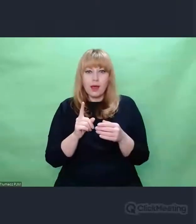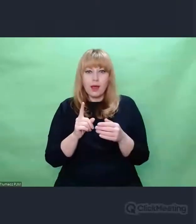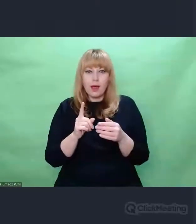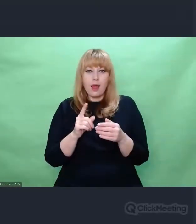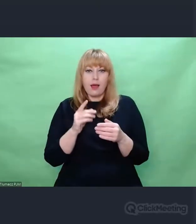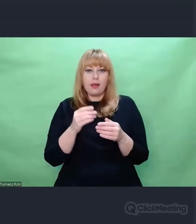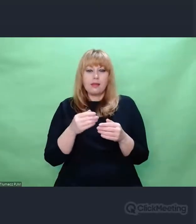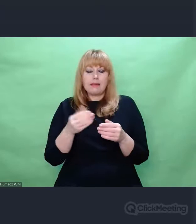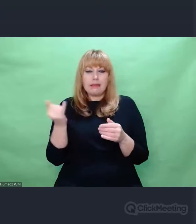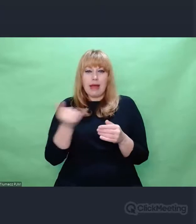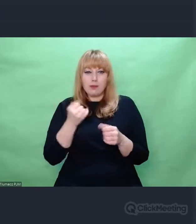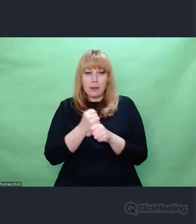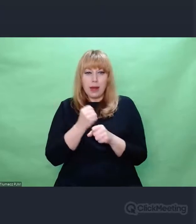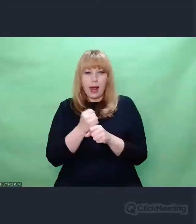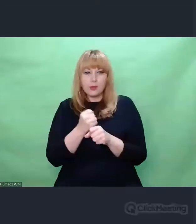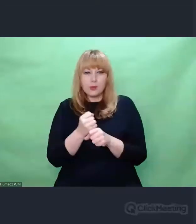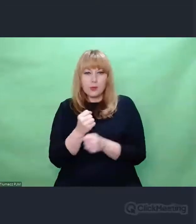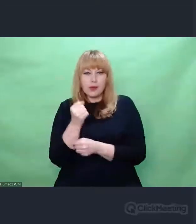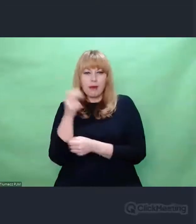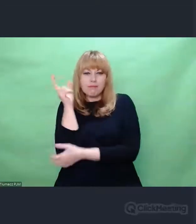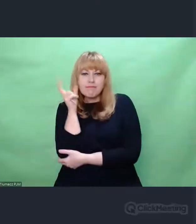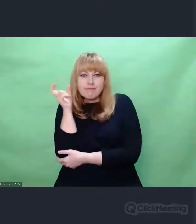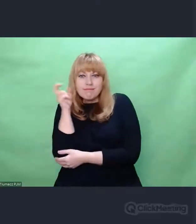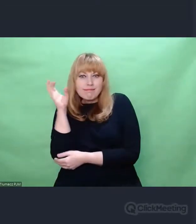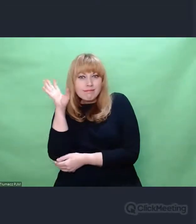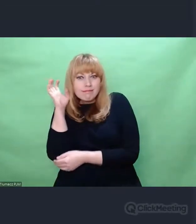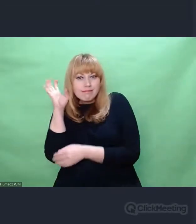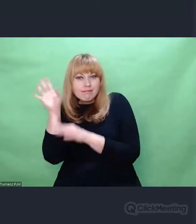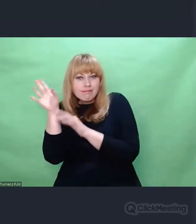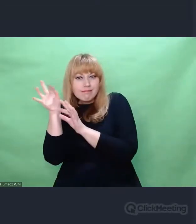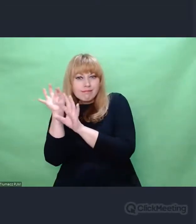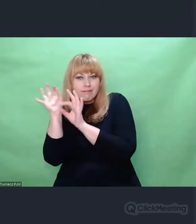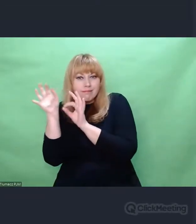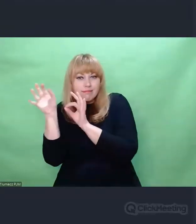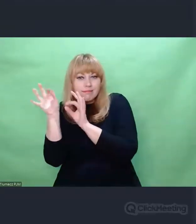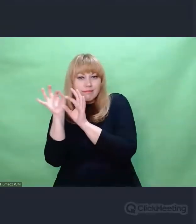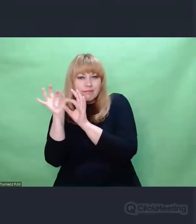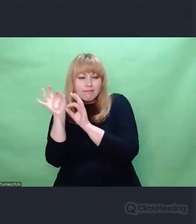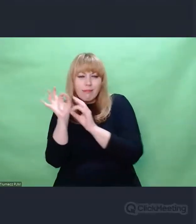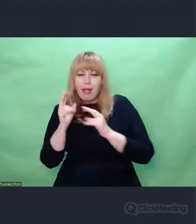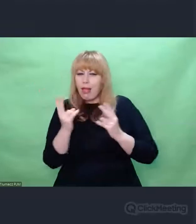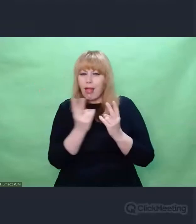To było moje pierwsze odkrycie, po uświadomieniu sobie którego